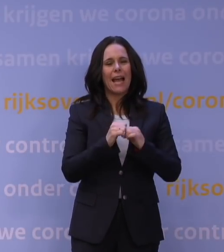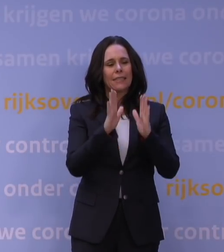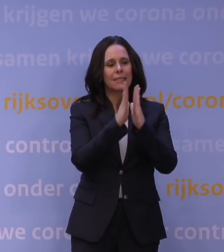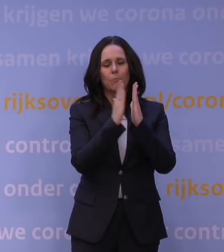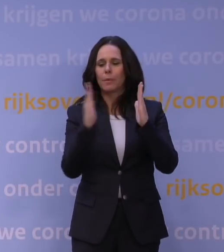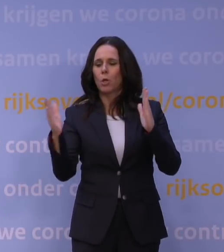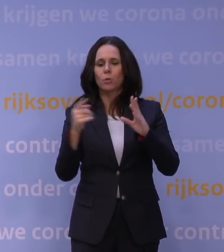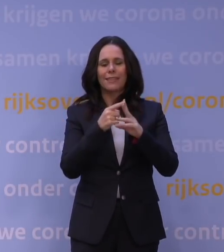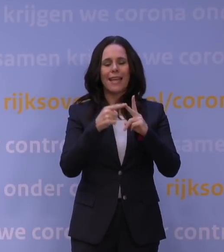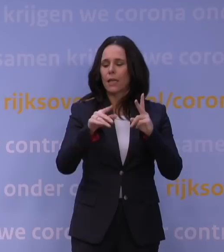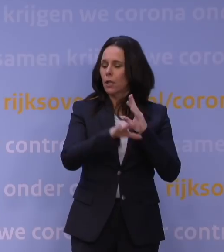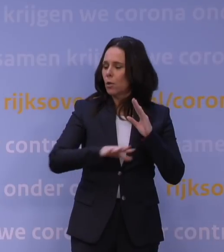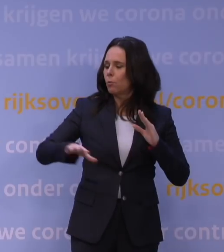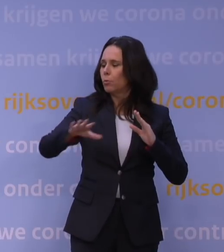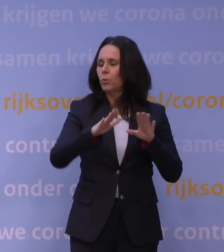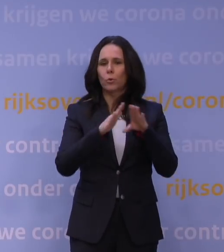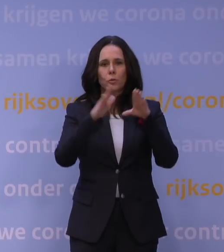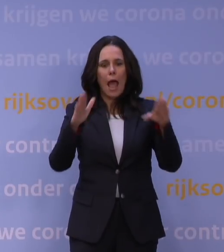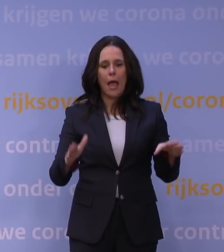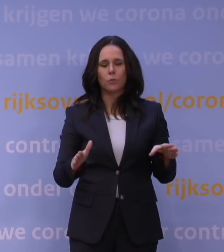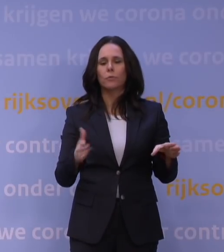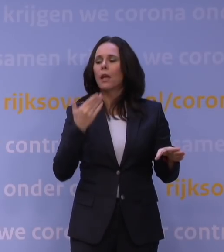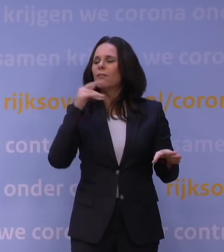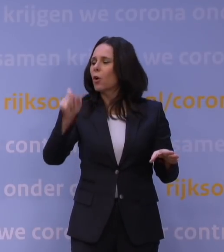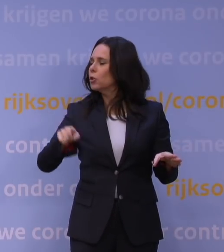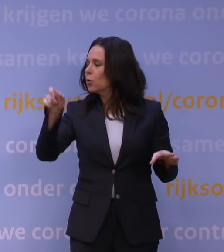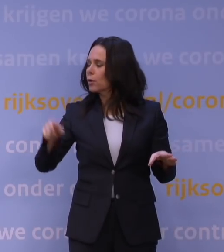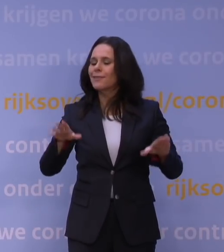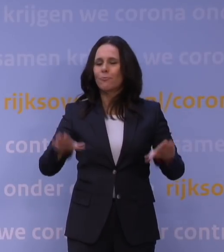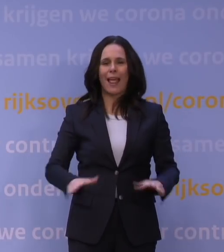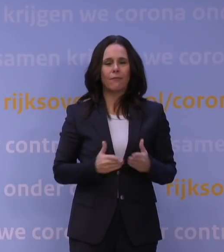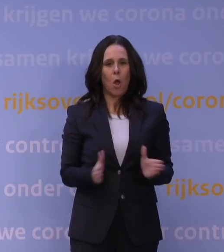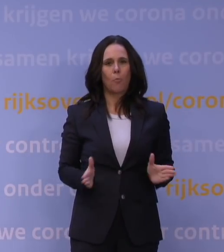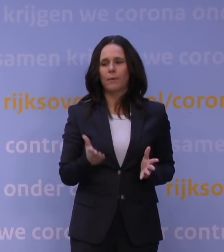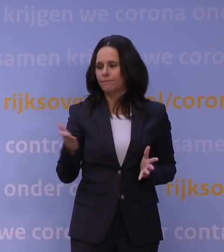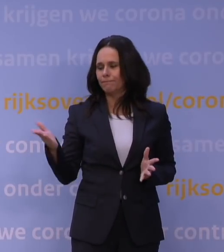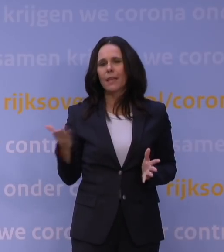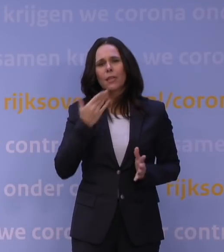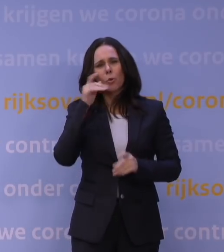en buurthuizen openstellen voor jongeren die anders echt in grote problemen komen.